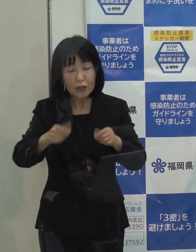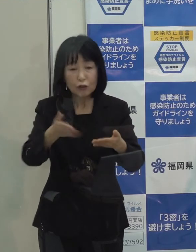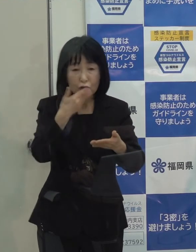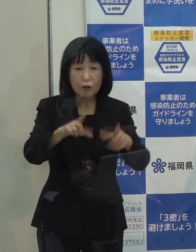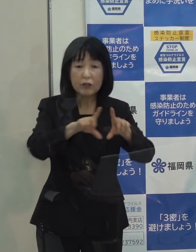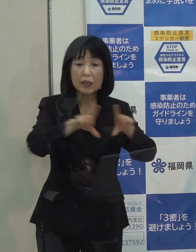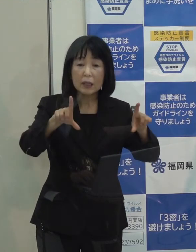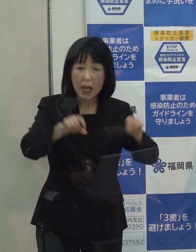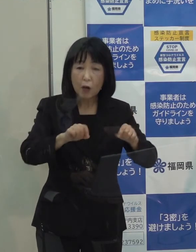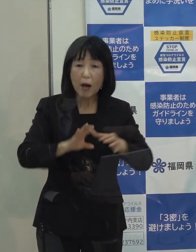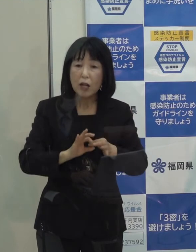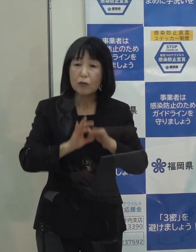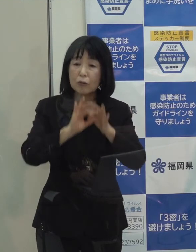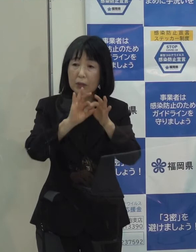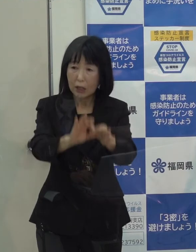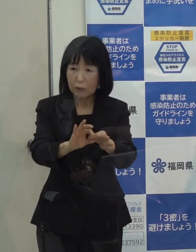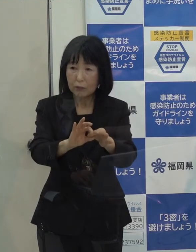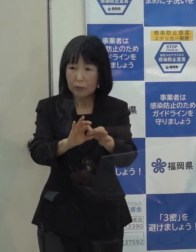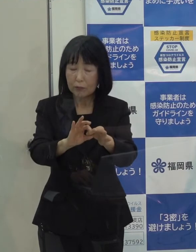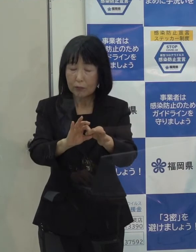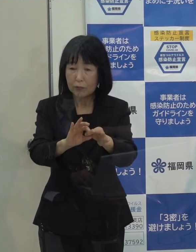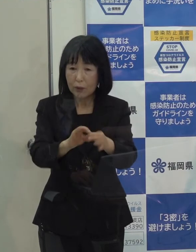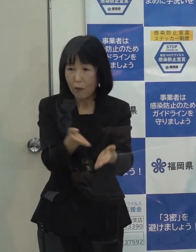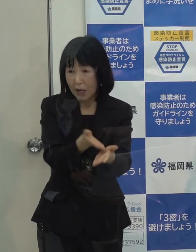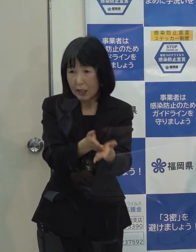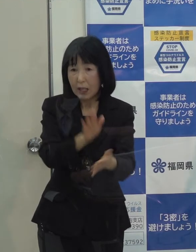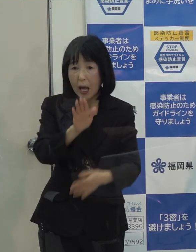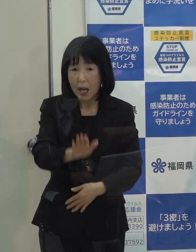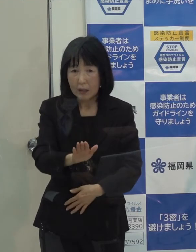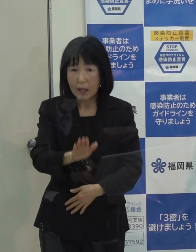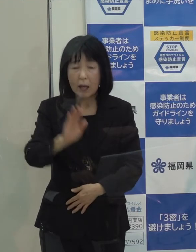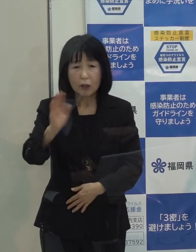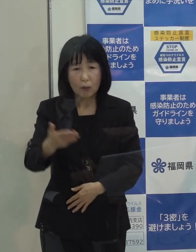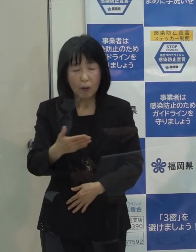今 制限を行わなくて大丈夫かという県民の不安の声もありますが それについてはいかがでしょうか